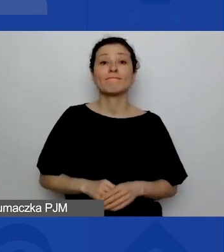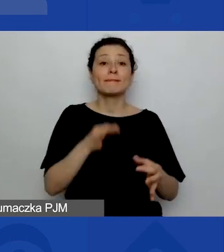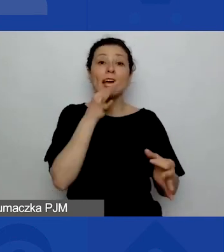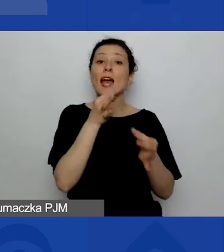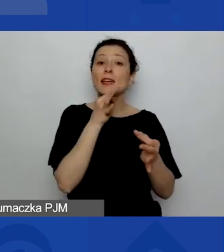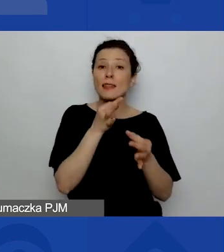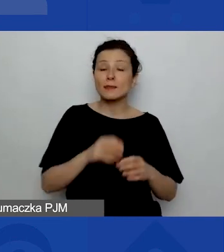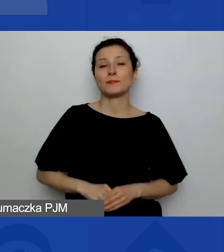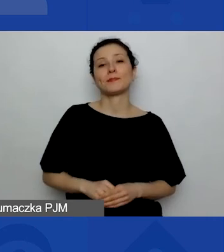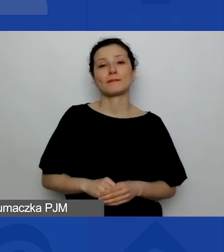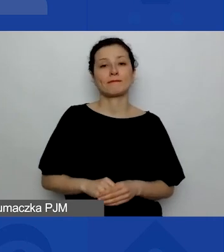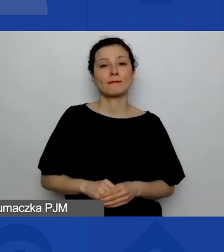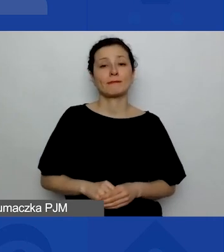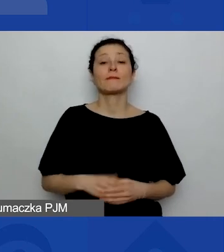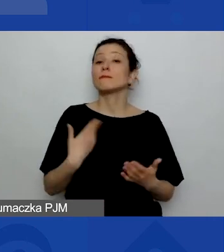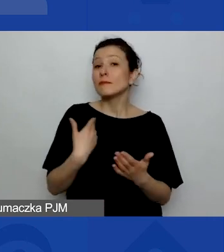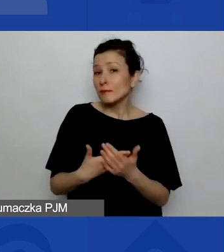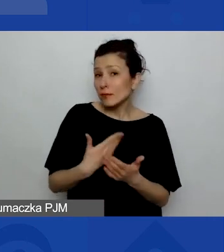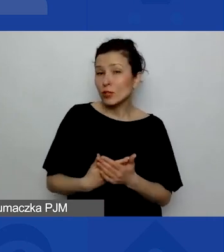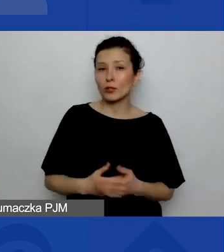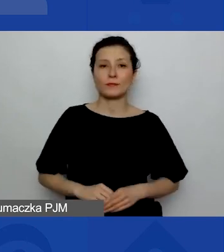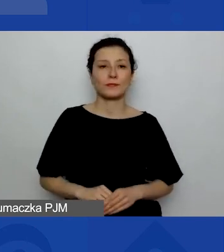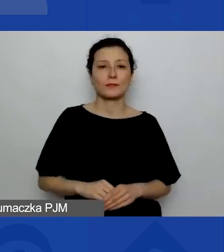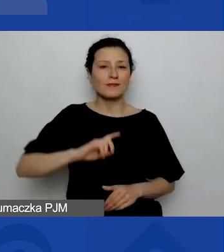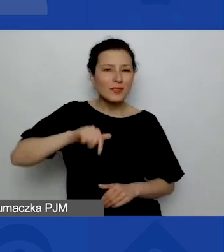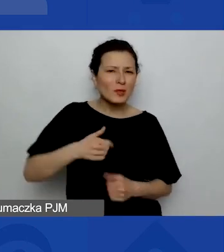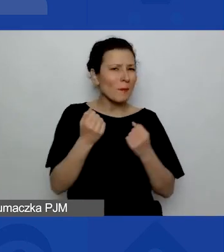ponieważ bardzo jesteśmy też ciekawe,